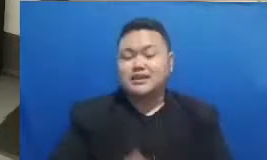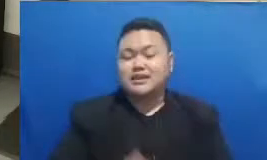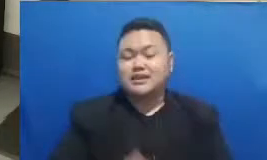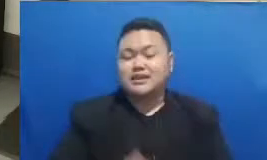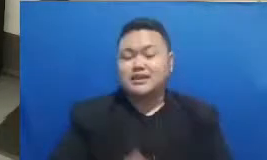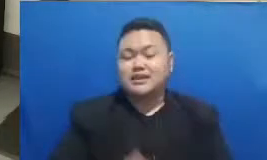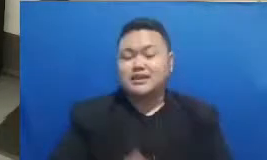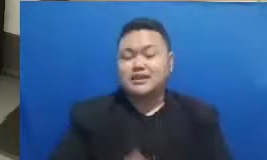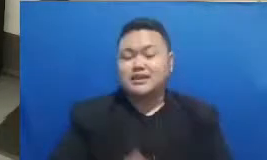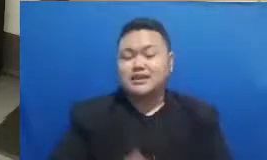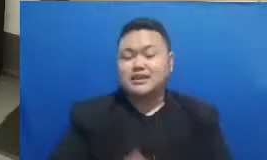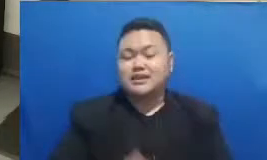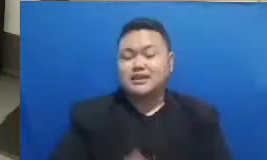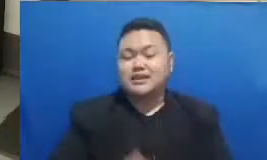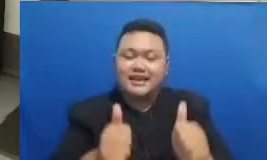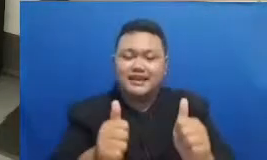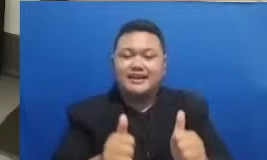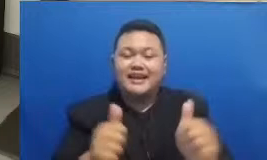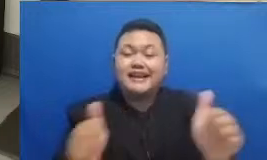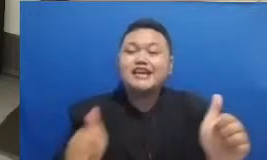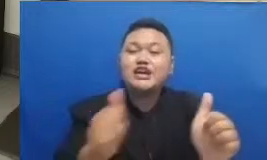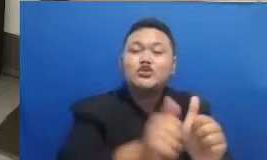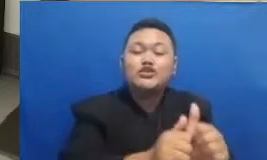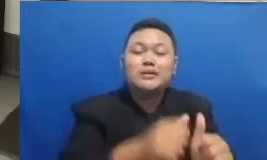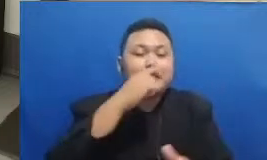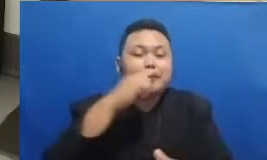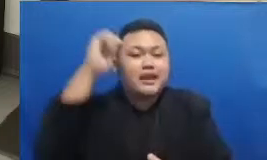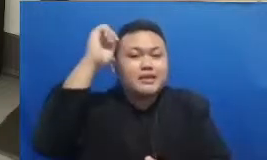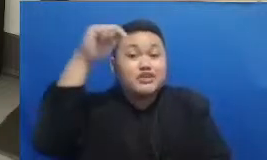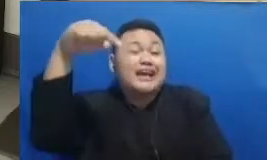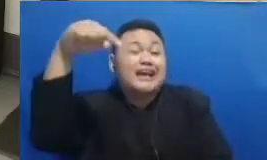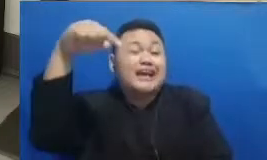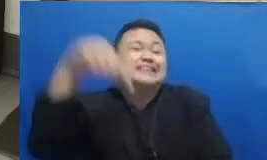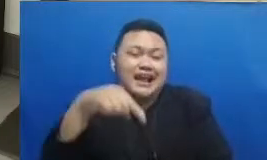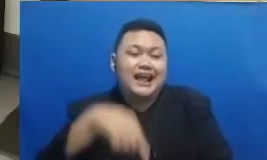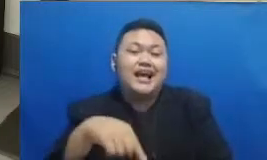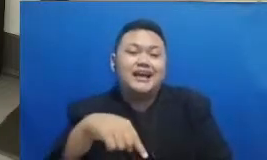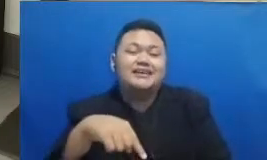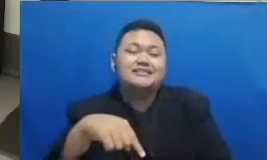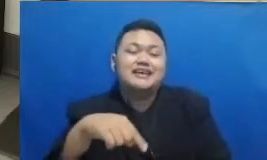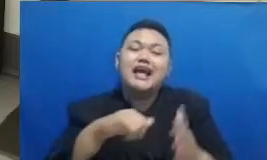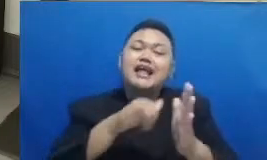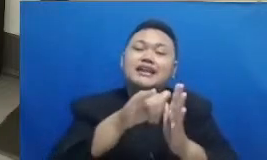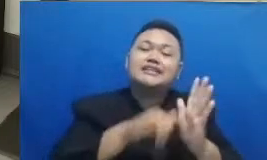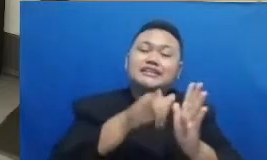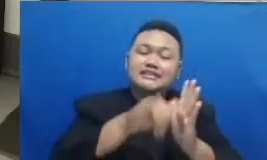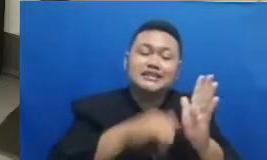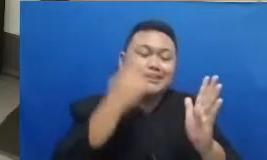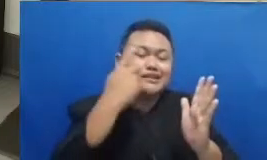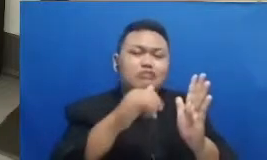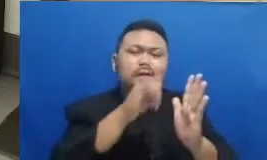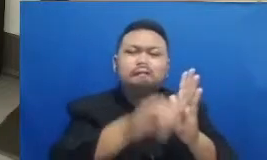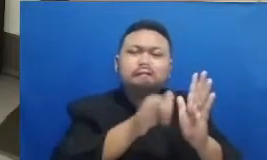bisa diikuti oleh Bapak Ibu yang sekarang sedang melihat webinar ini secara live nantinya webinar